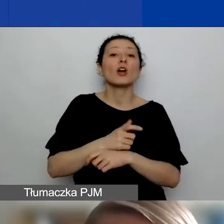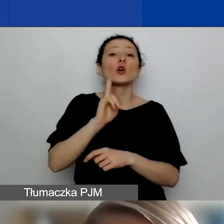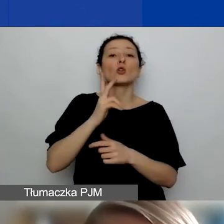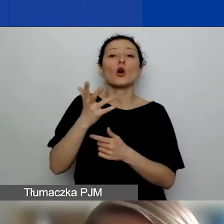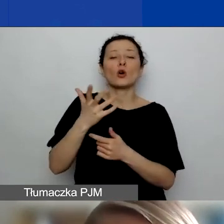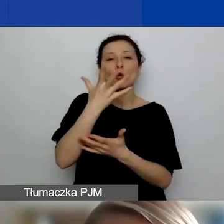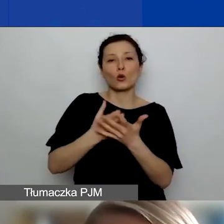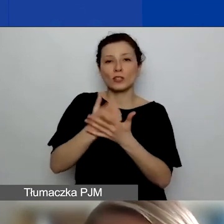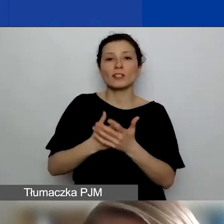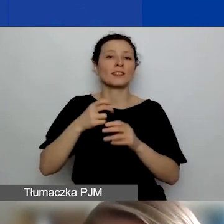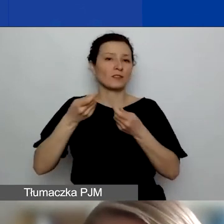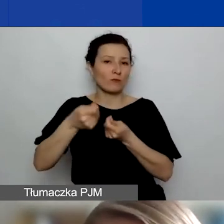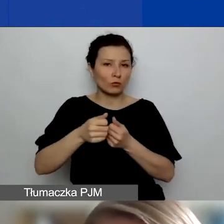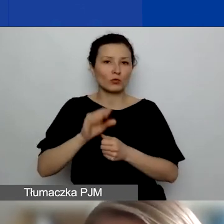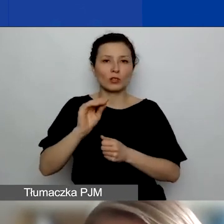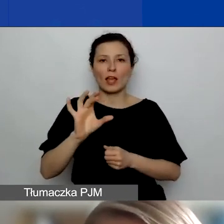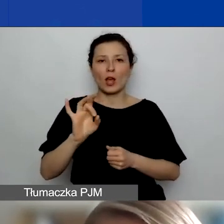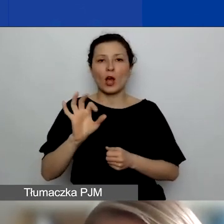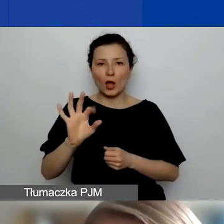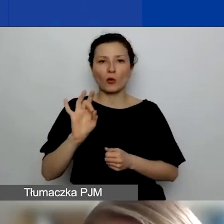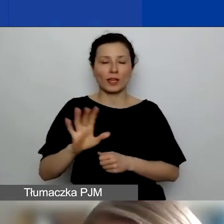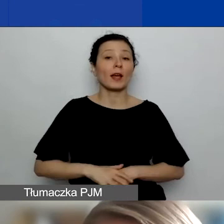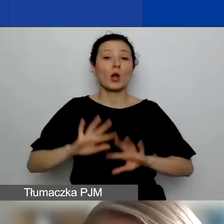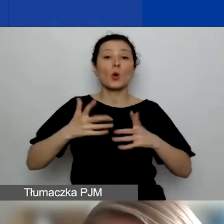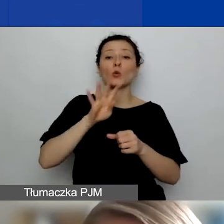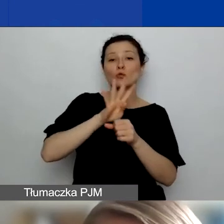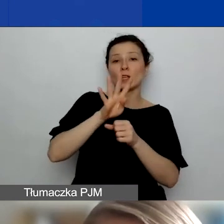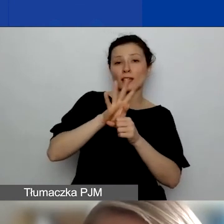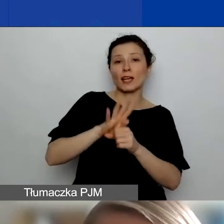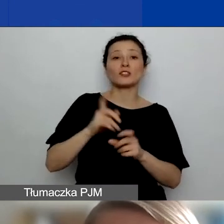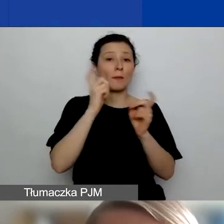To 14 państw Unii Europejskiej, które tutaj widać.